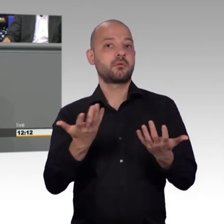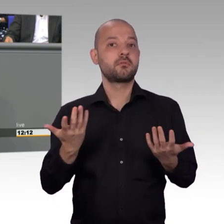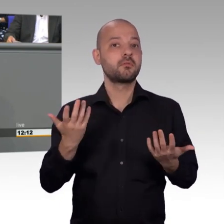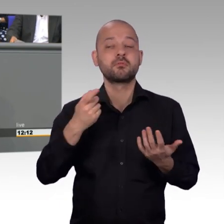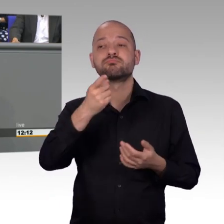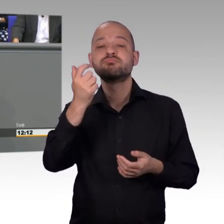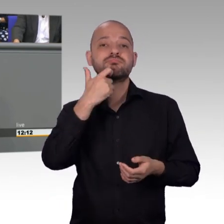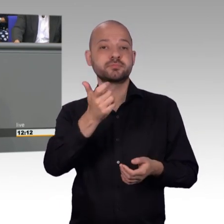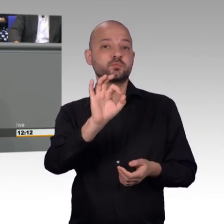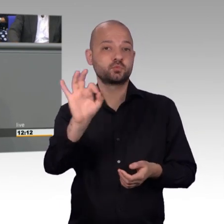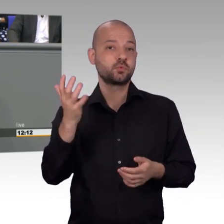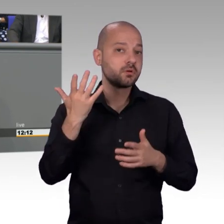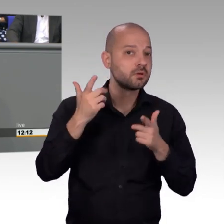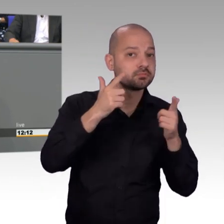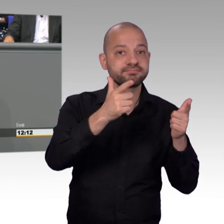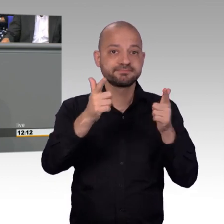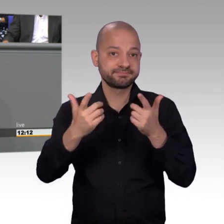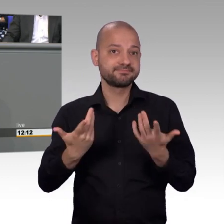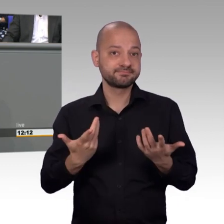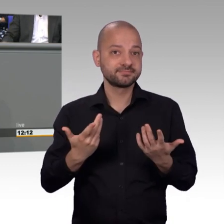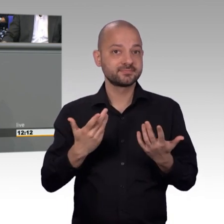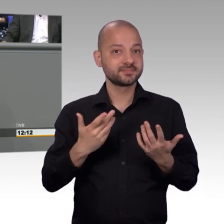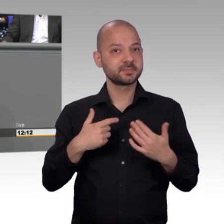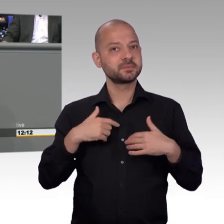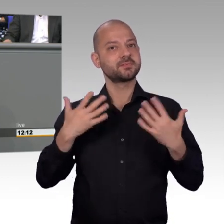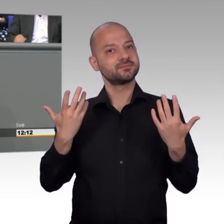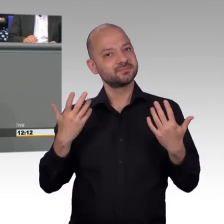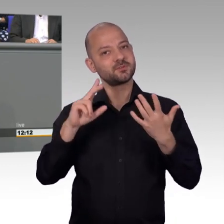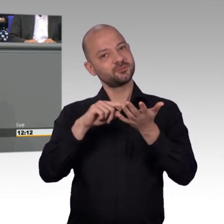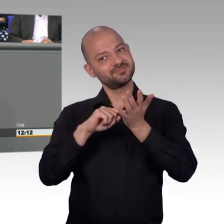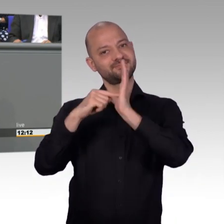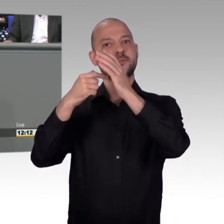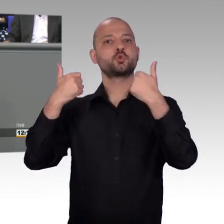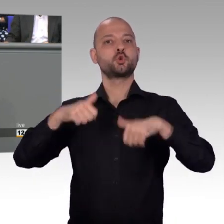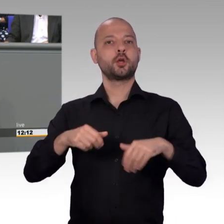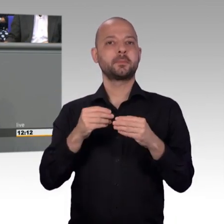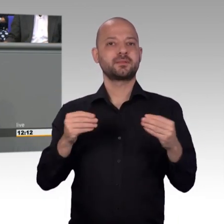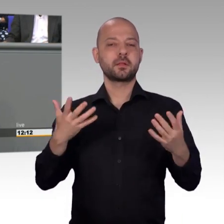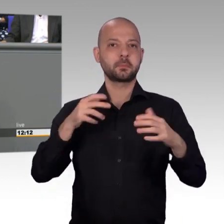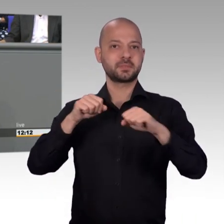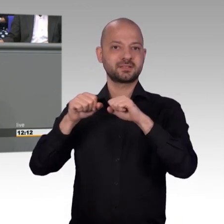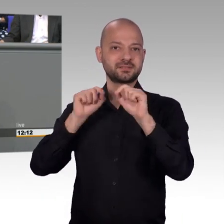für das kollegiale Zusammenarbeiten. Und ja, es ist richtig, wir sind hier etwas schärfer gegeneinander aufgetreten als es im Ausschuss ist, Herr Huber.